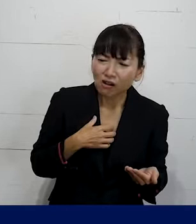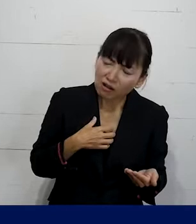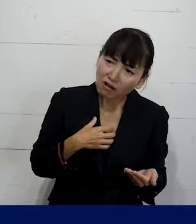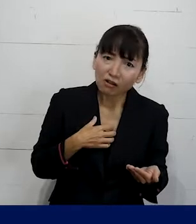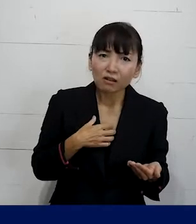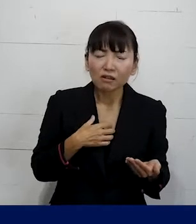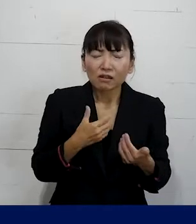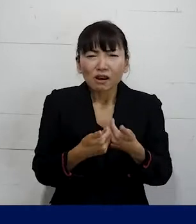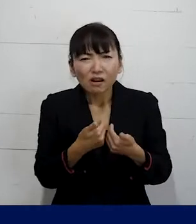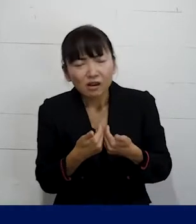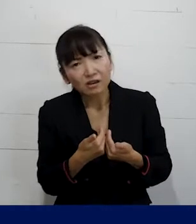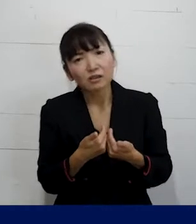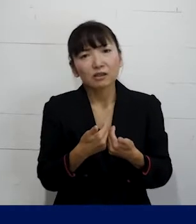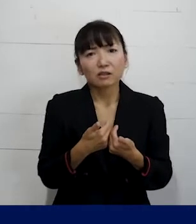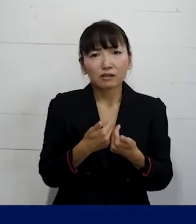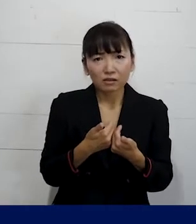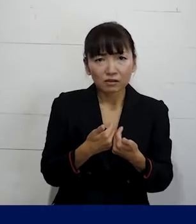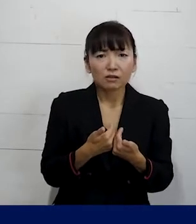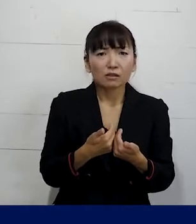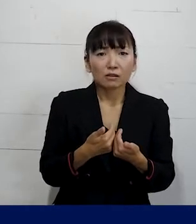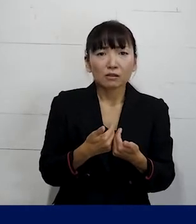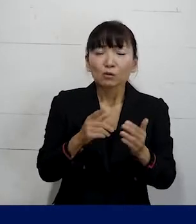違和感を感じるということがあれば